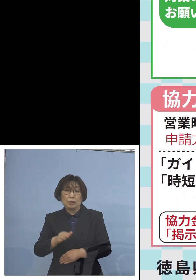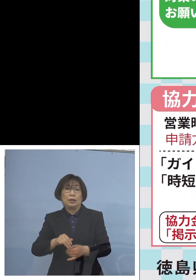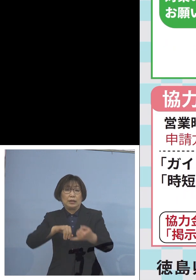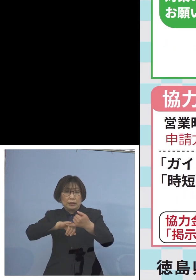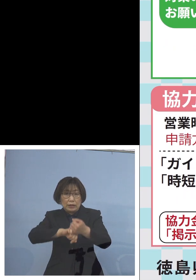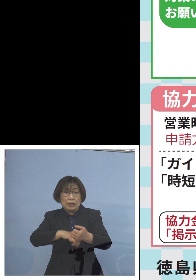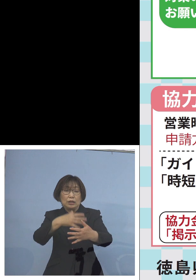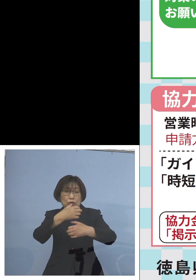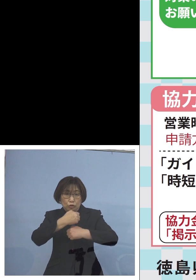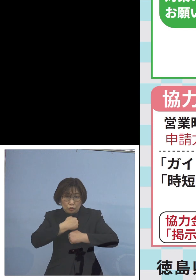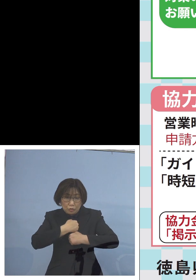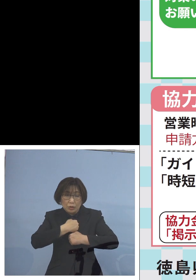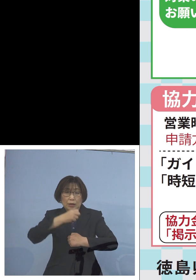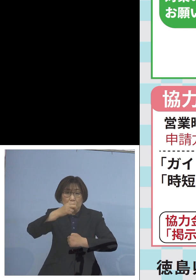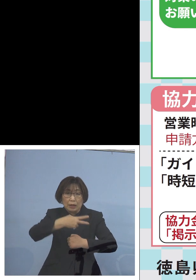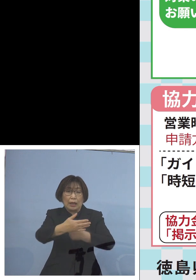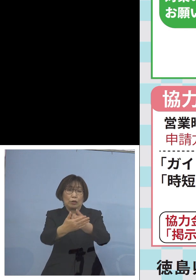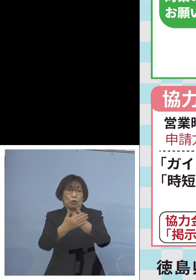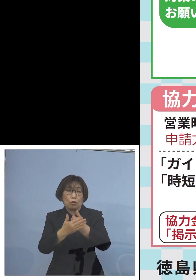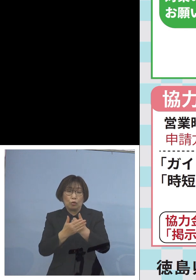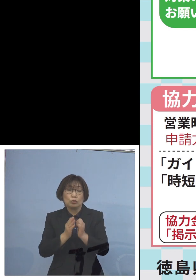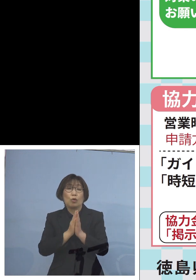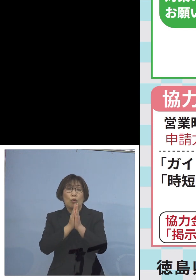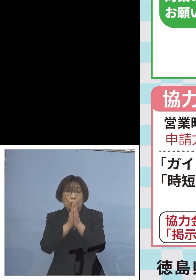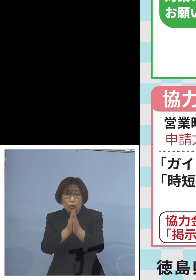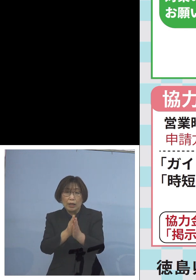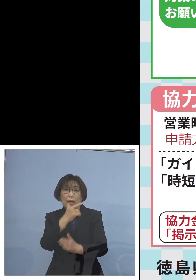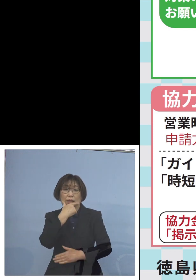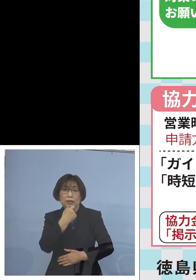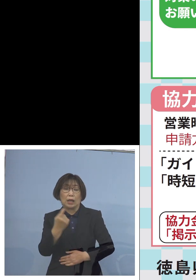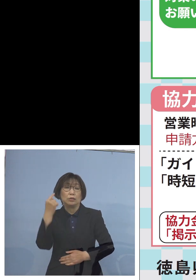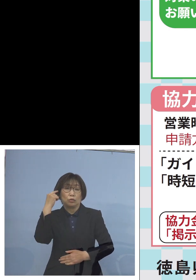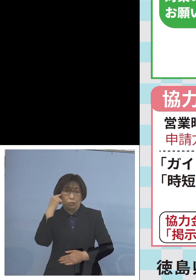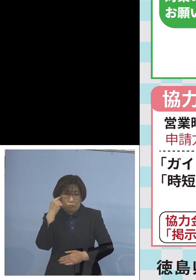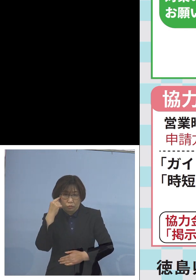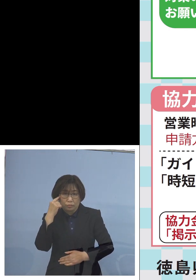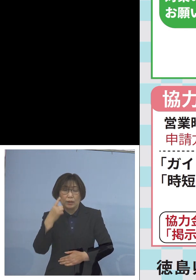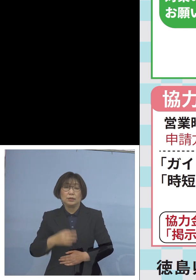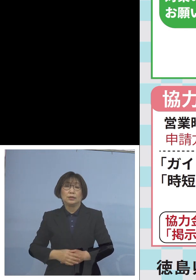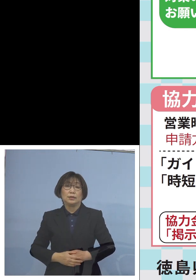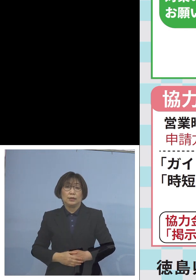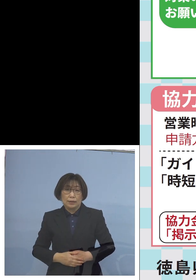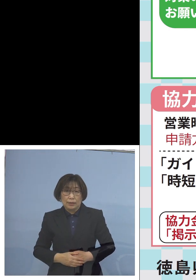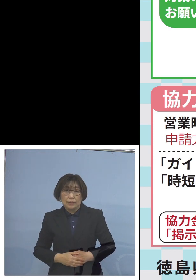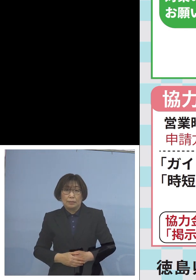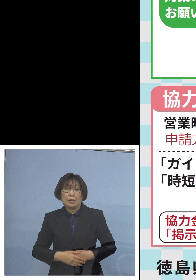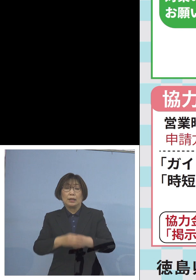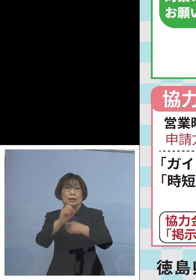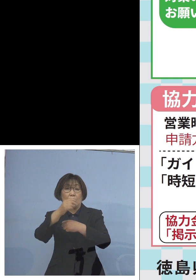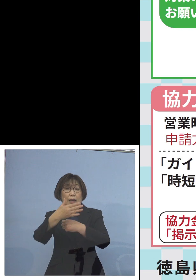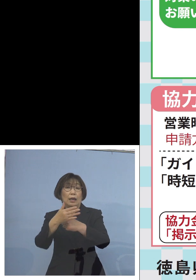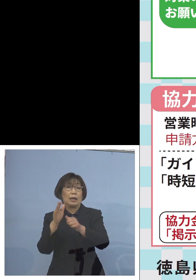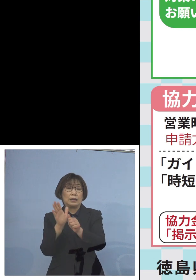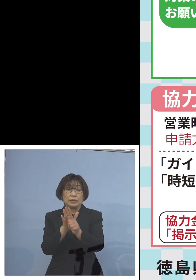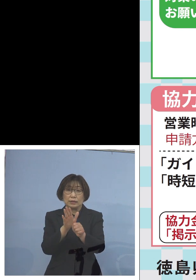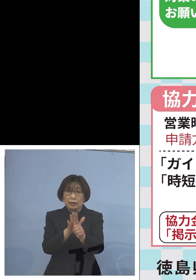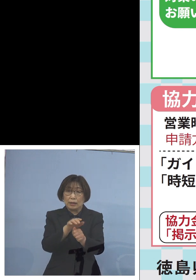またご協力をよろしく お願いを申し上げたいと思います またご支援につきましても この点について